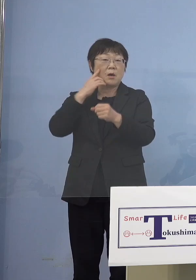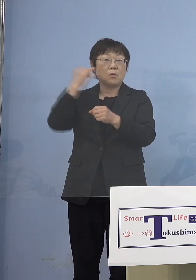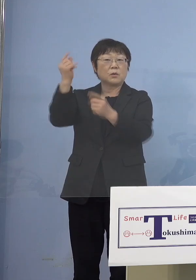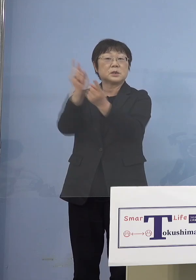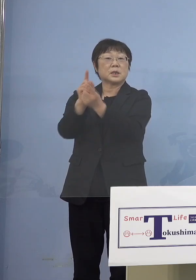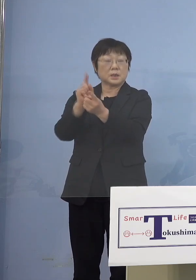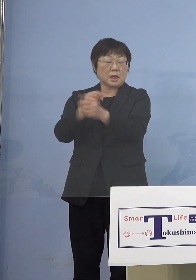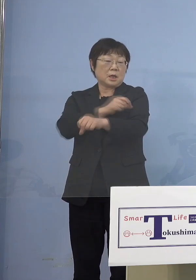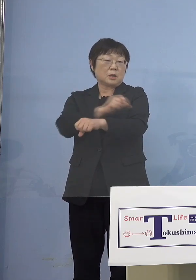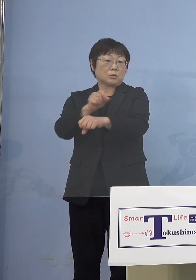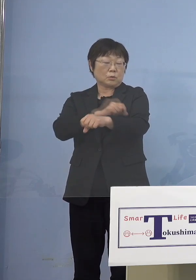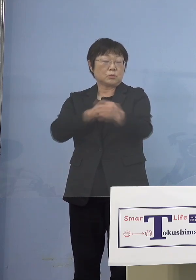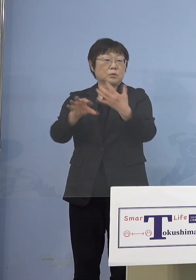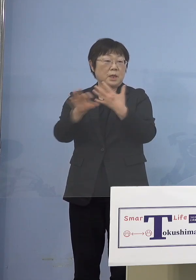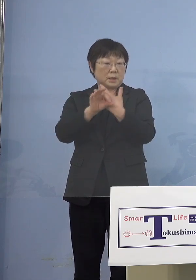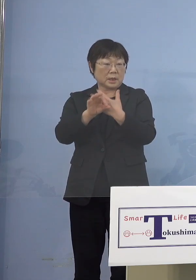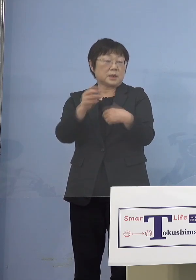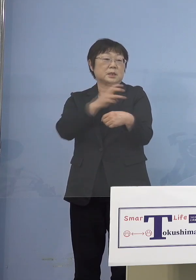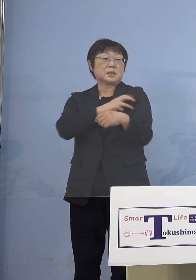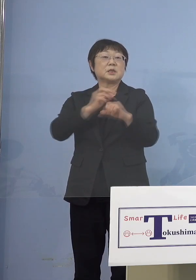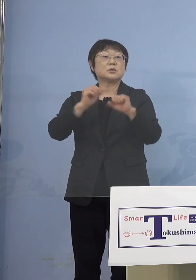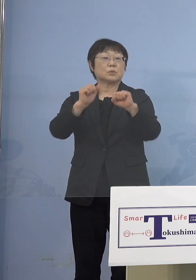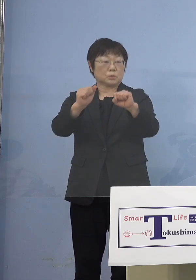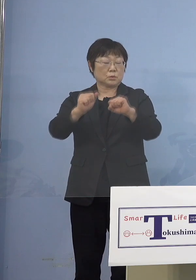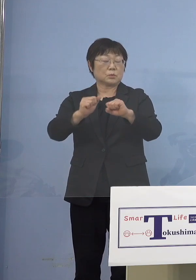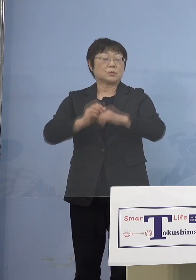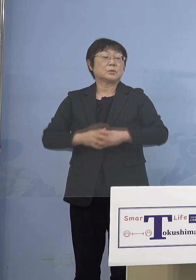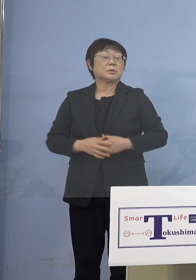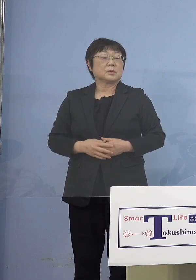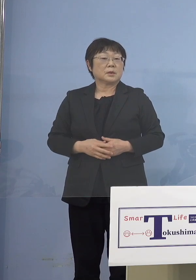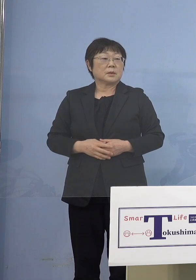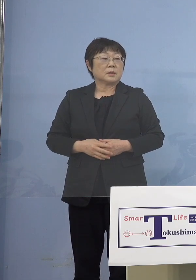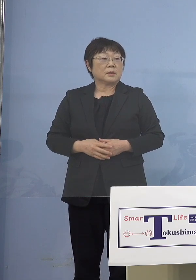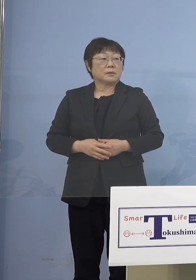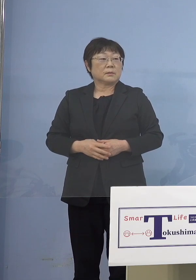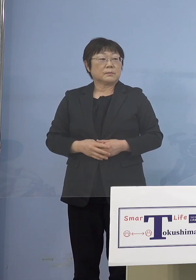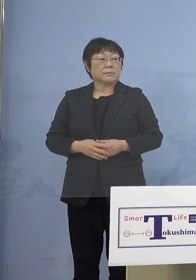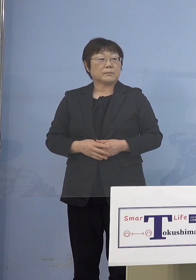特例接種をさせていただく ということになります